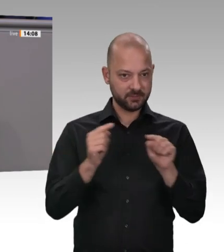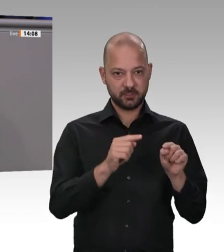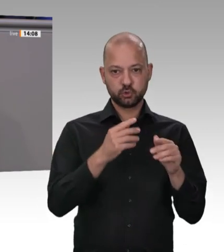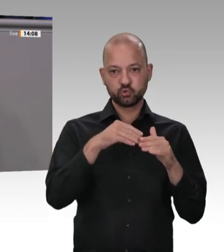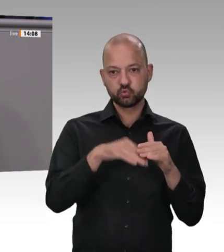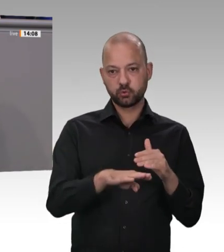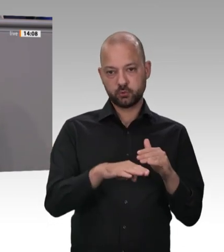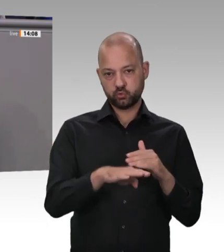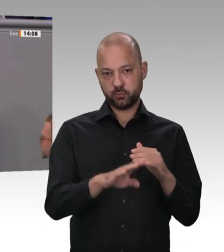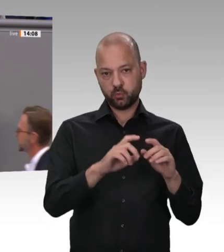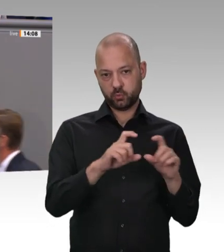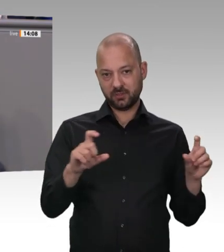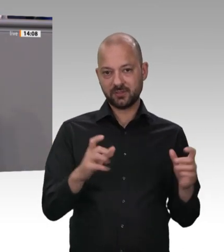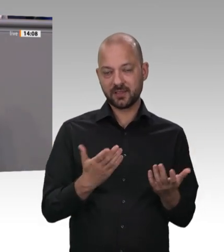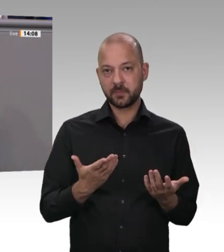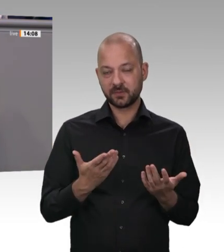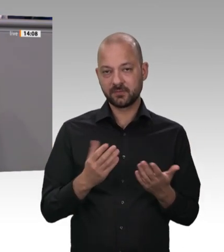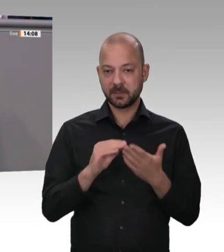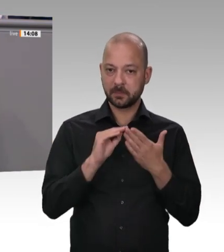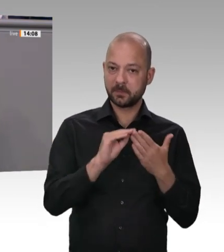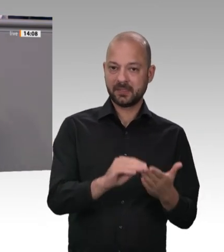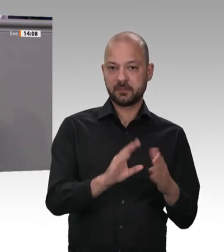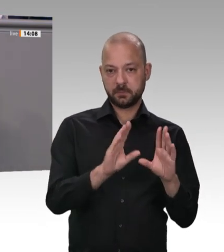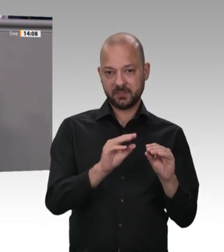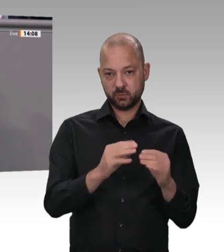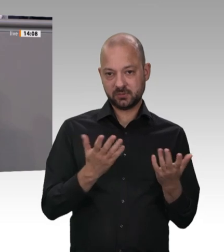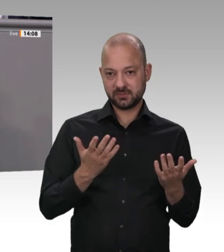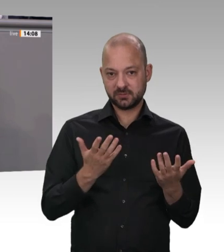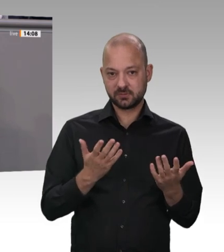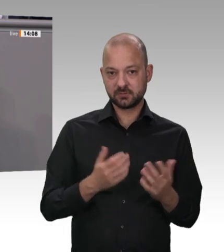haben die deutschen Fleischbetriebe eine Selbstverpflichtung abgegeben. Sie